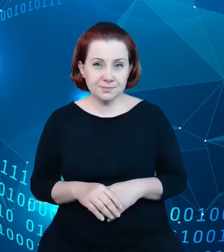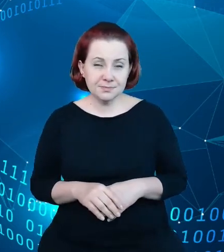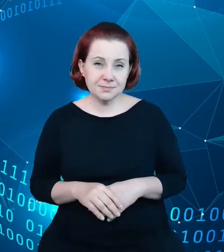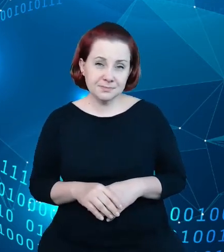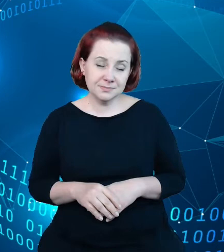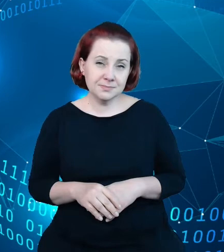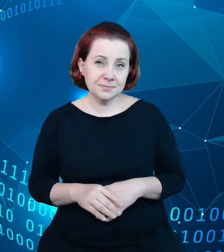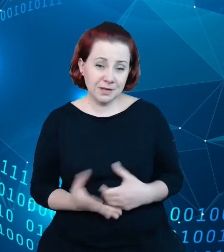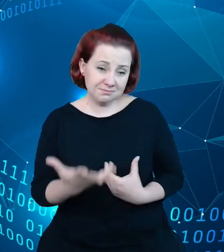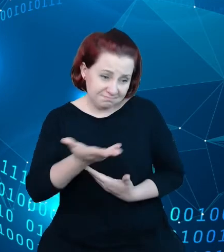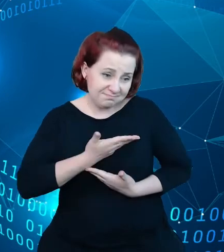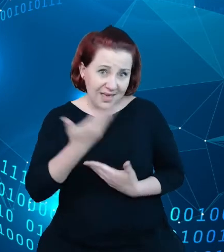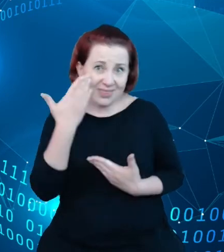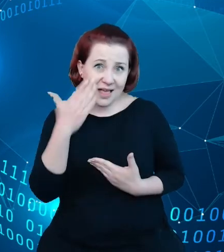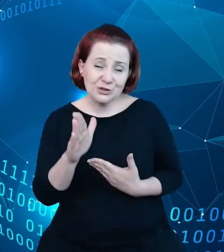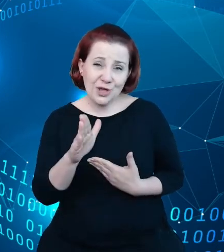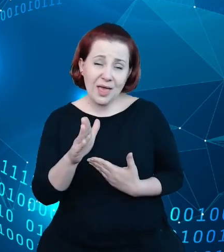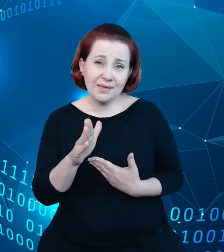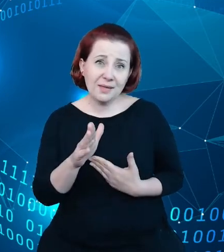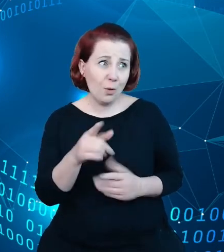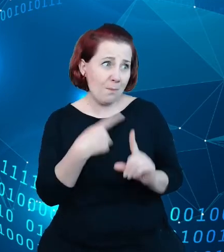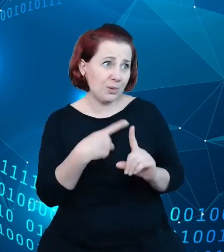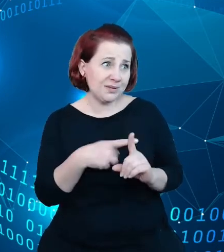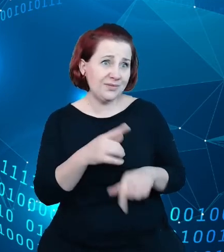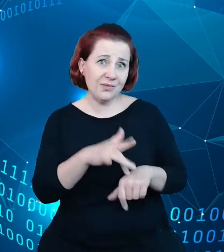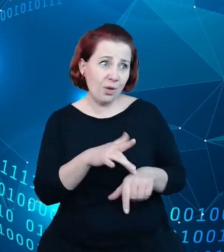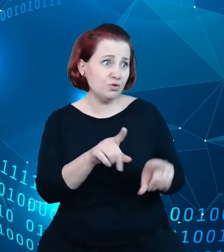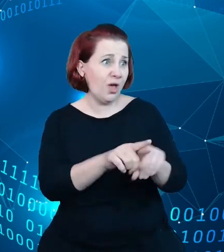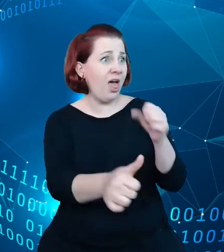czyli takiego pozytywnego, że dane te mają ogromny potencjał i że warto